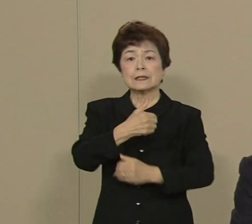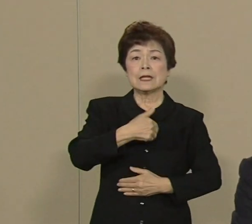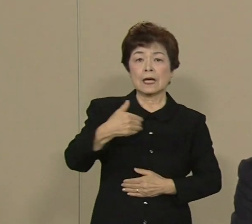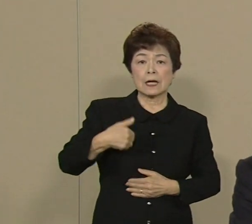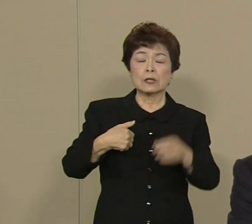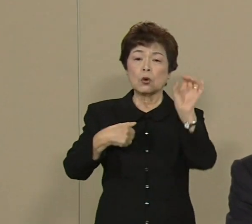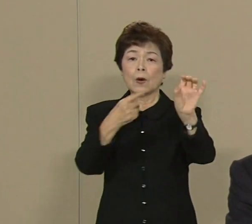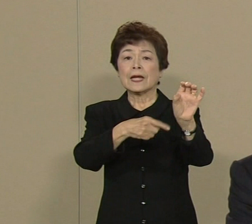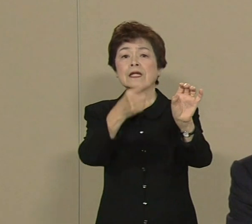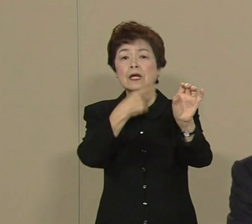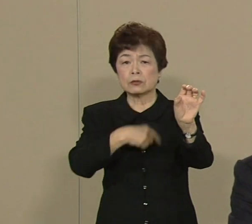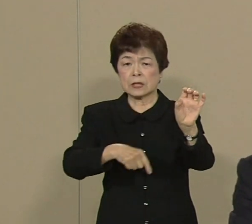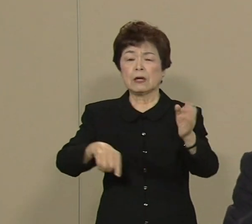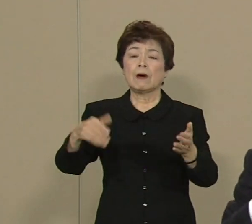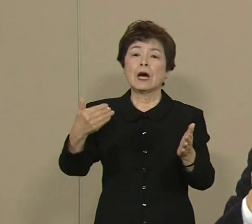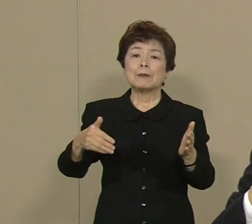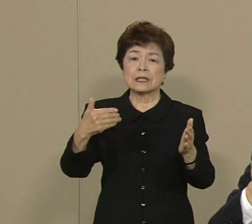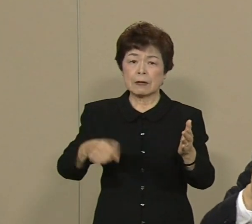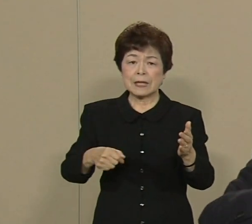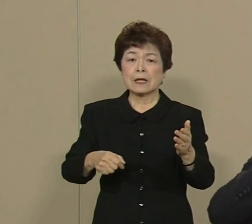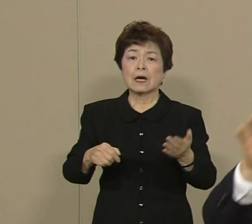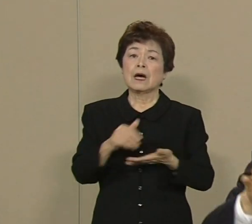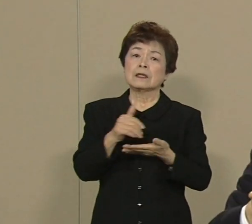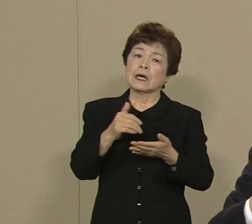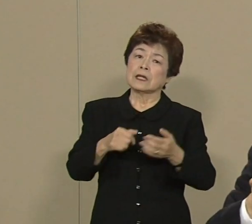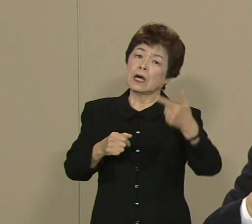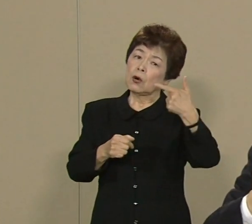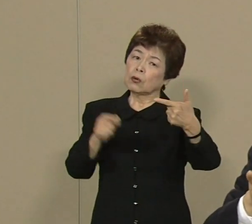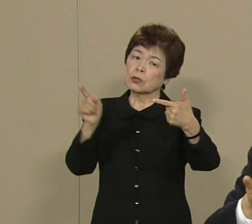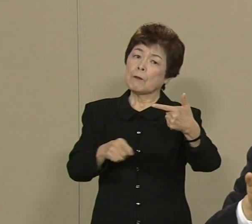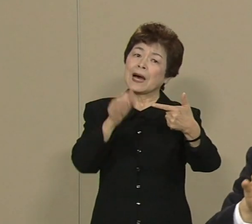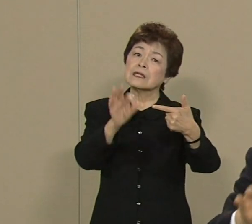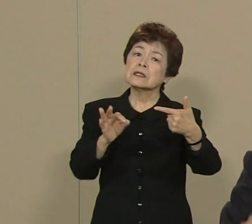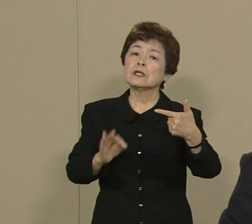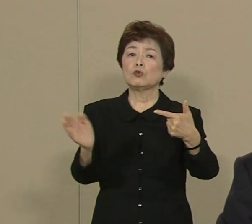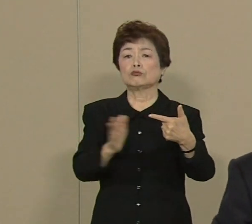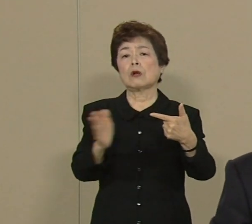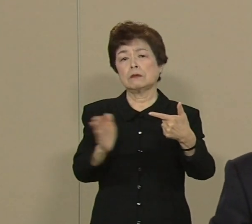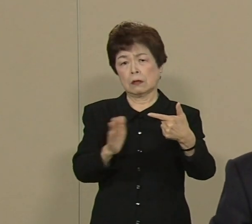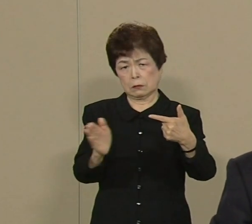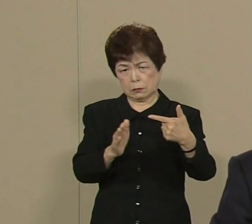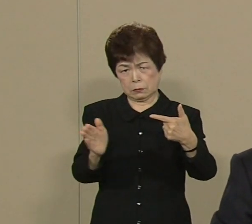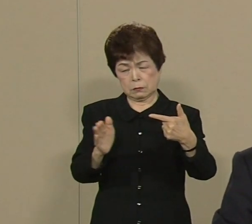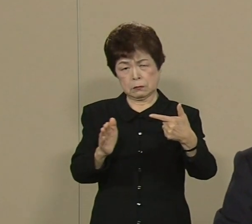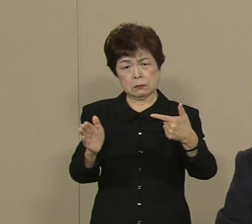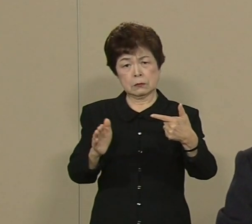実はまだ約6％ 全体のエネルギー の中でしか使ってないんです